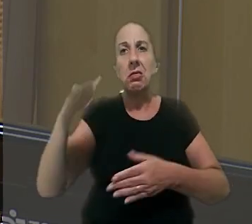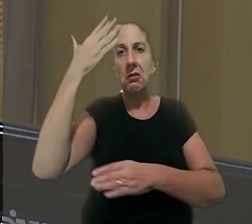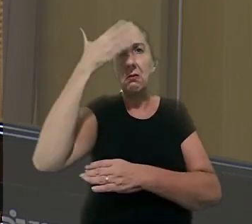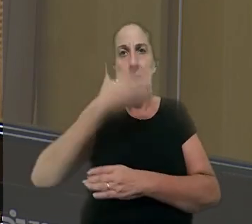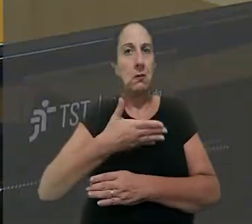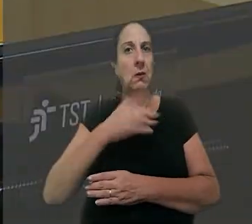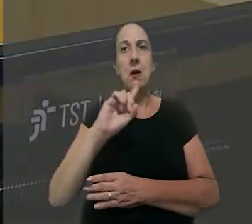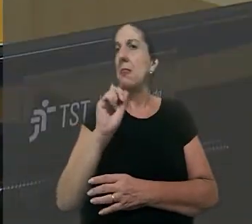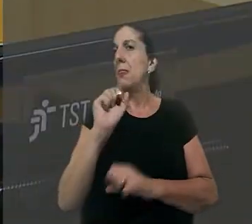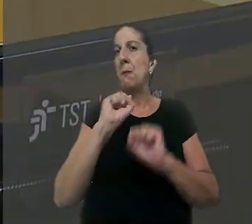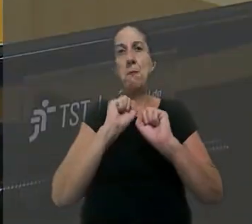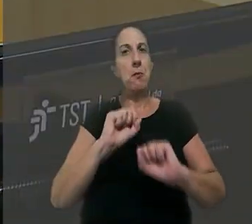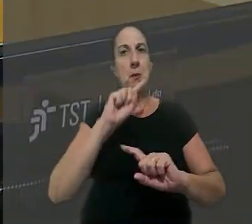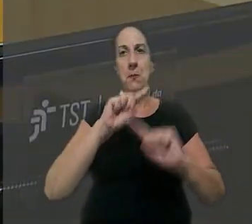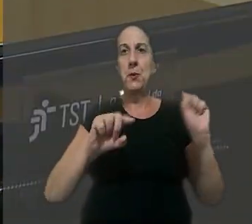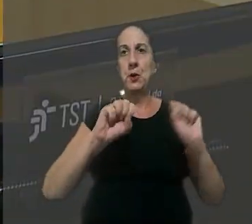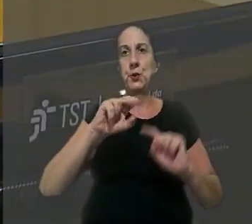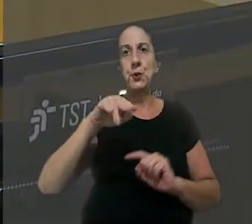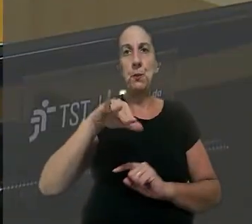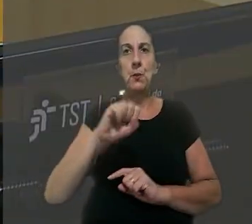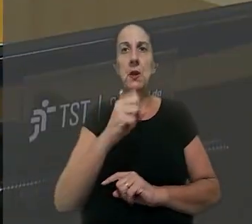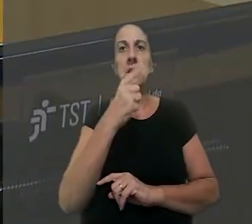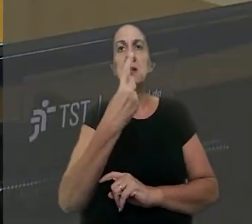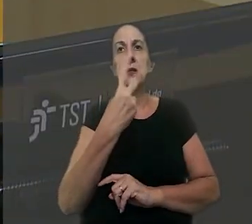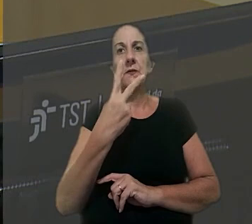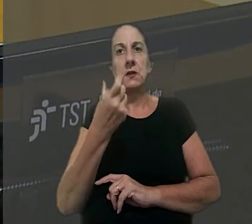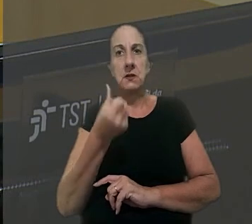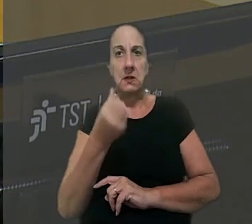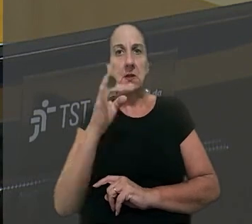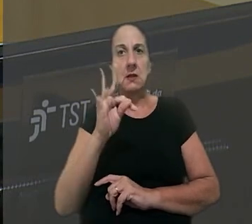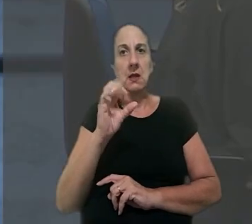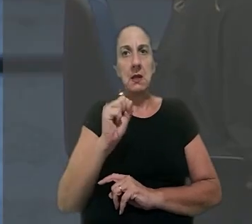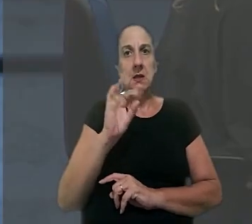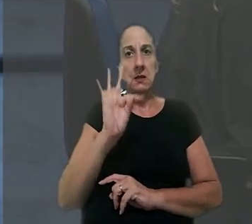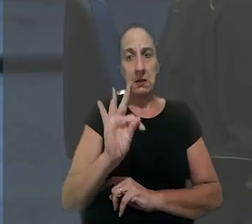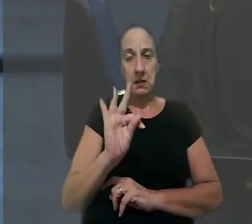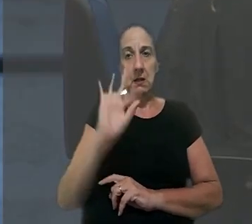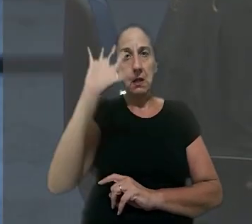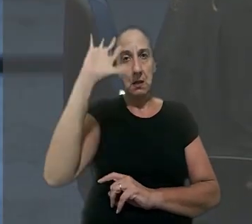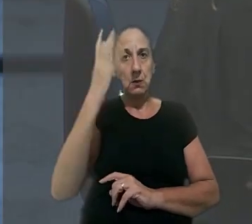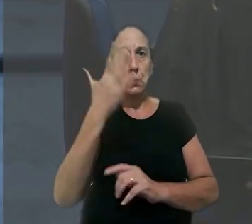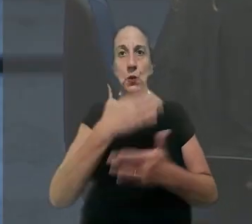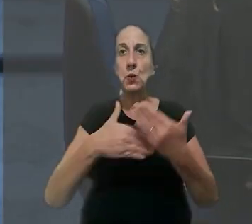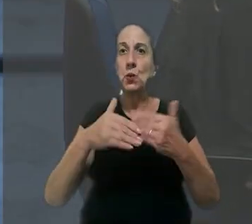provas, o que é vedado pela súmula 126 do TST. A decisão foi unânime.